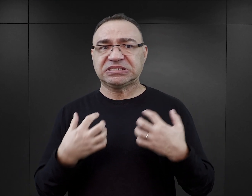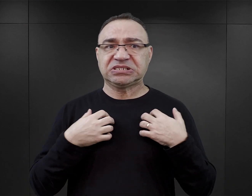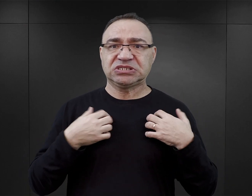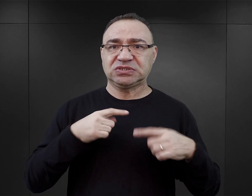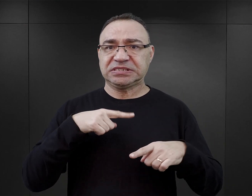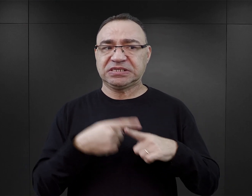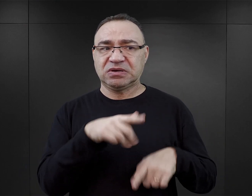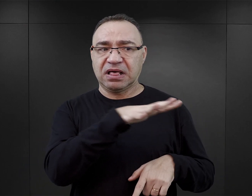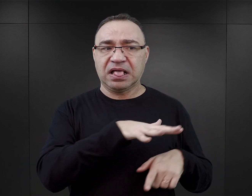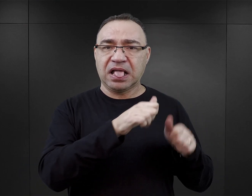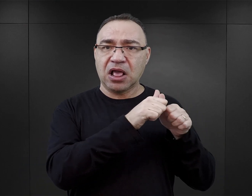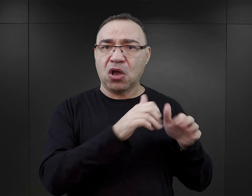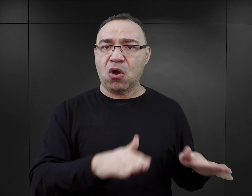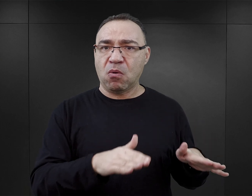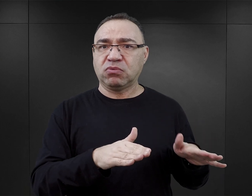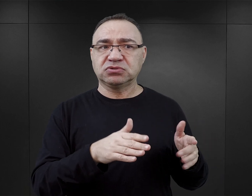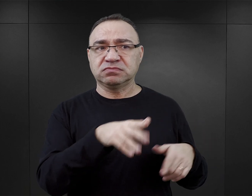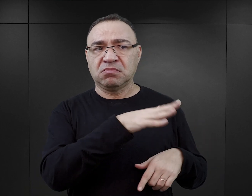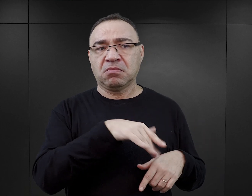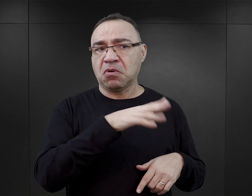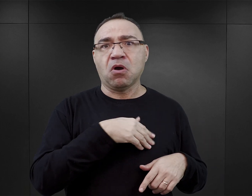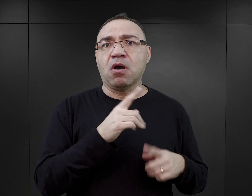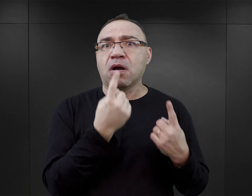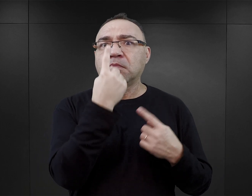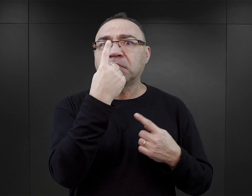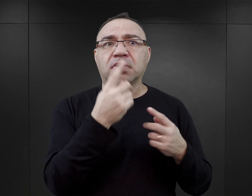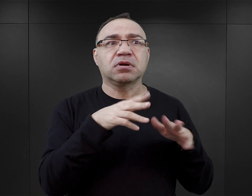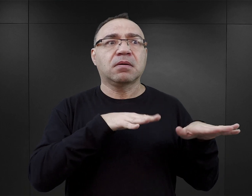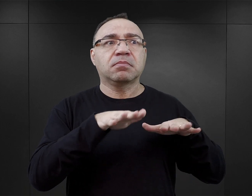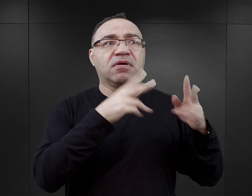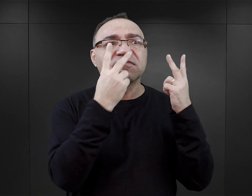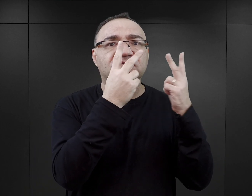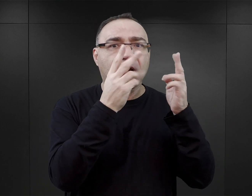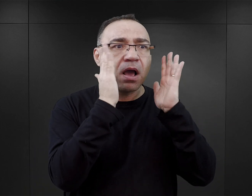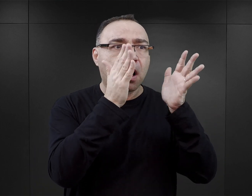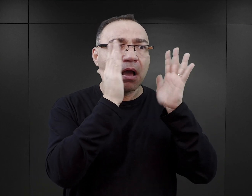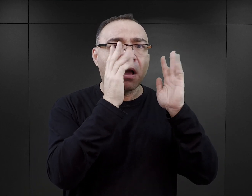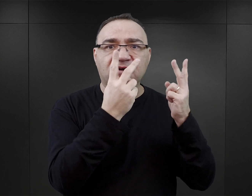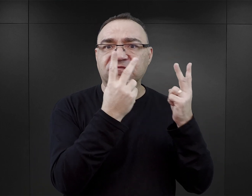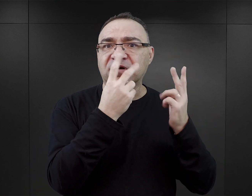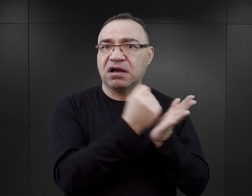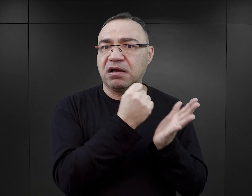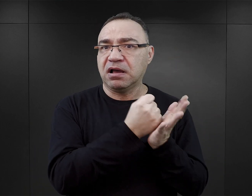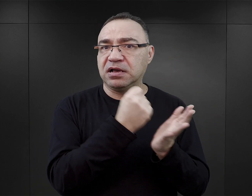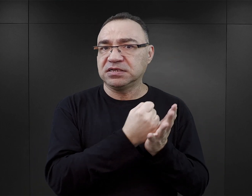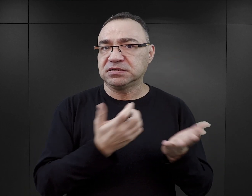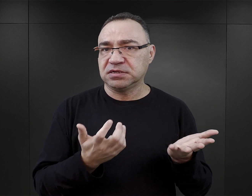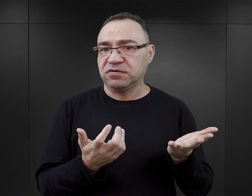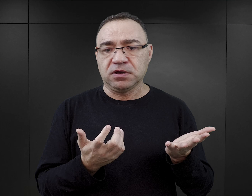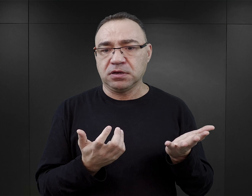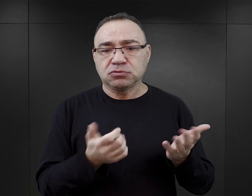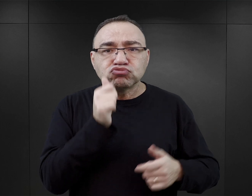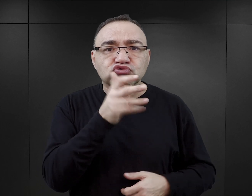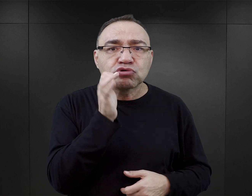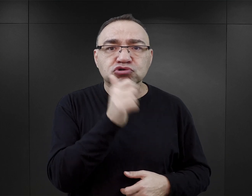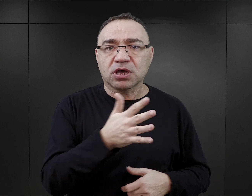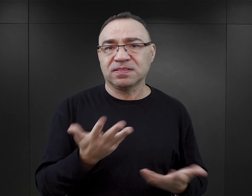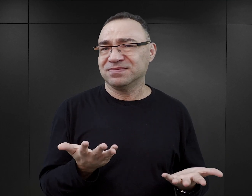i w ogóle życie seksualne w obozie było czymś, no nieomal pierwszoplanowym, było czymś niezwykle istotnym i czymś codziennym.